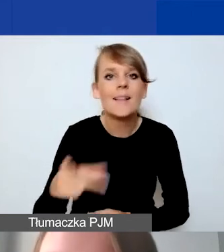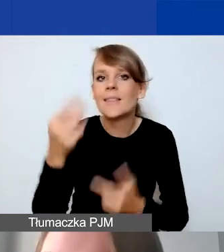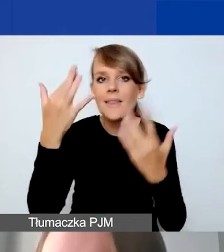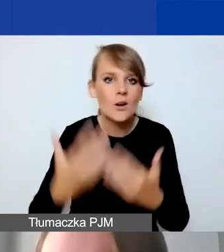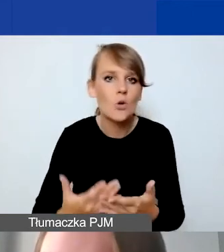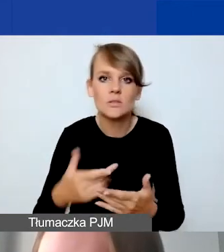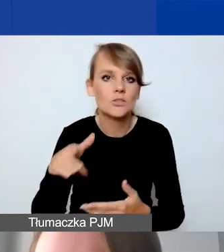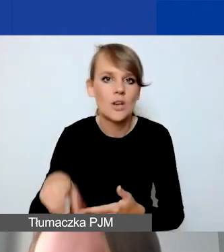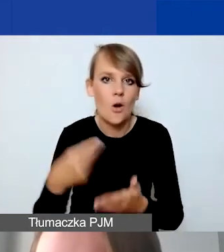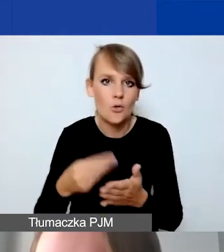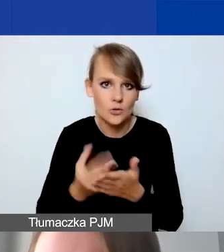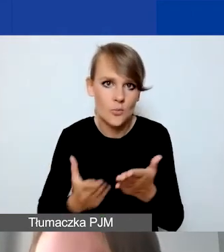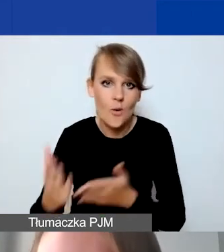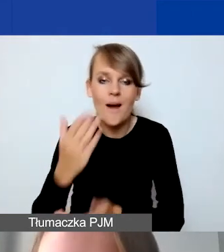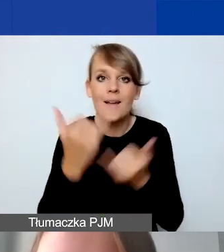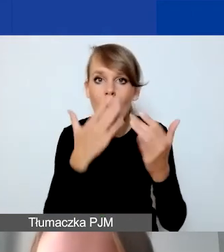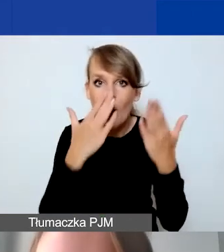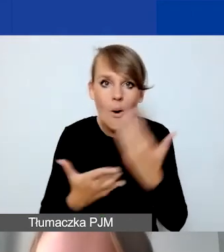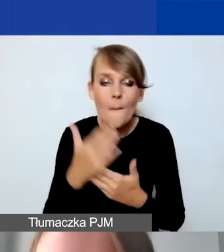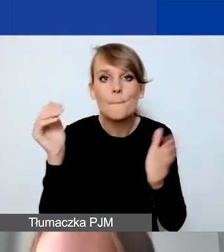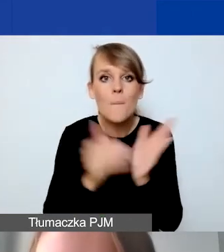A jeżeli by się okazało, że jest potrzebna jakaś osoba